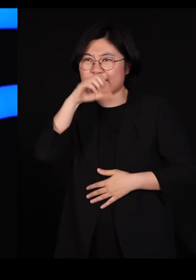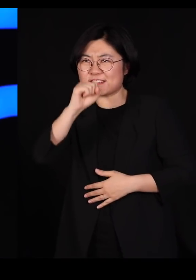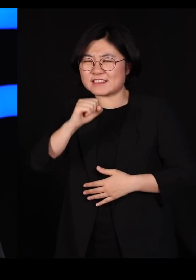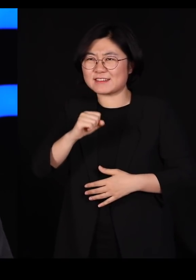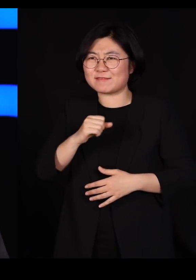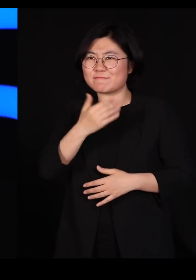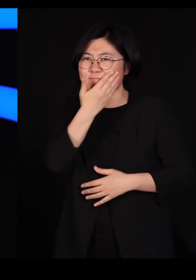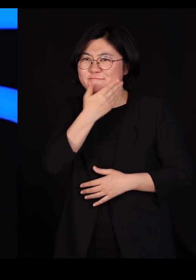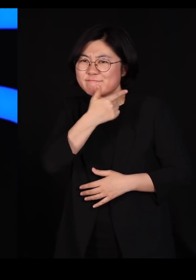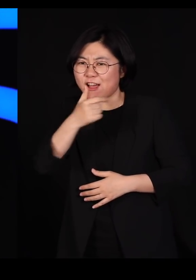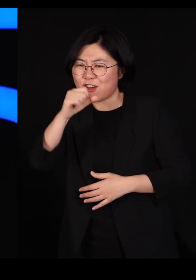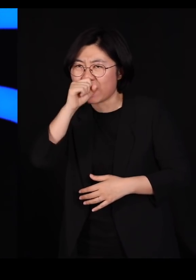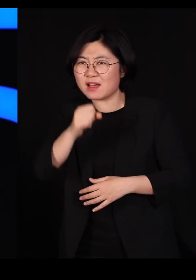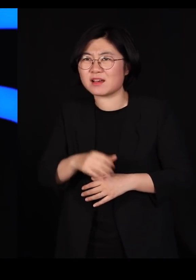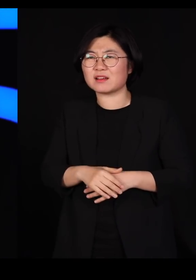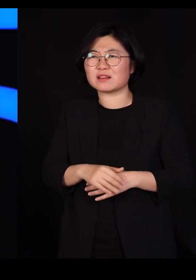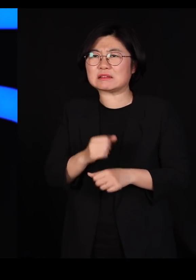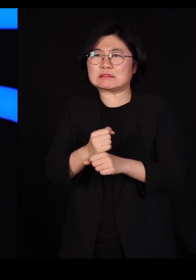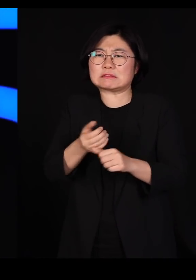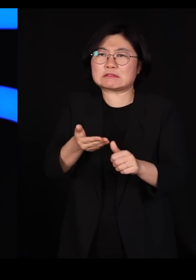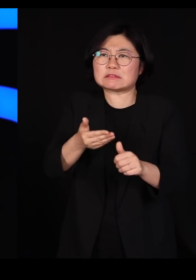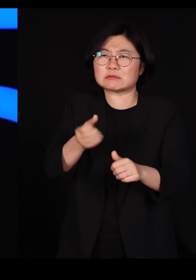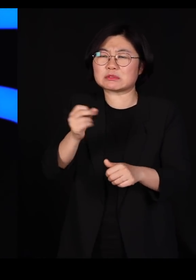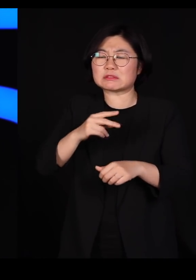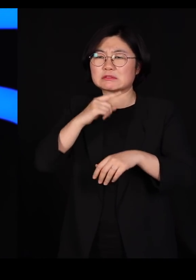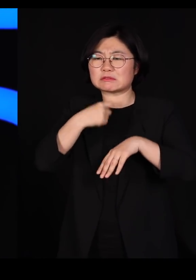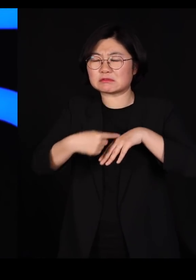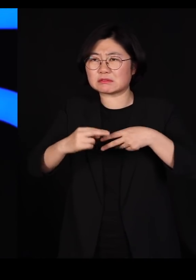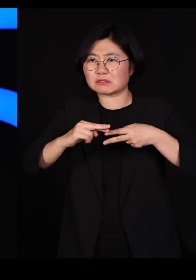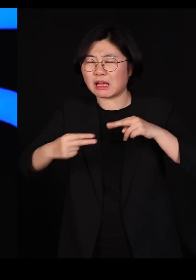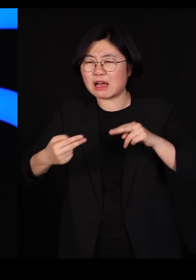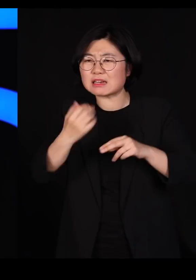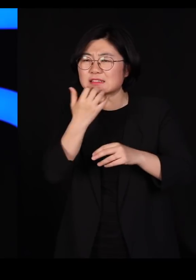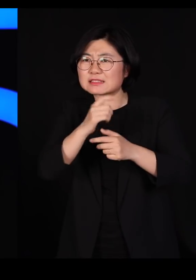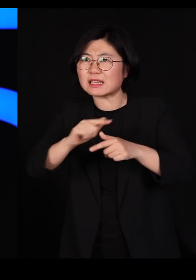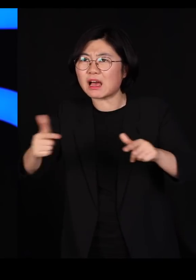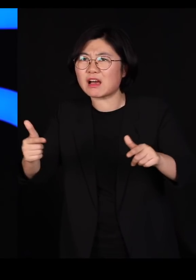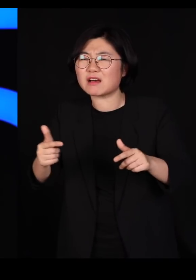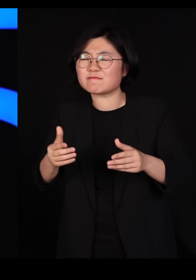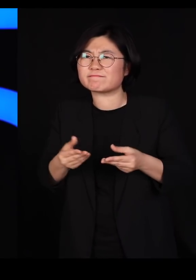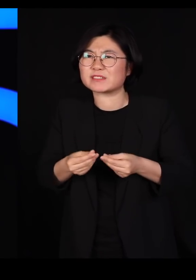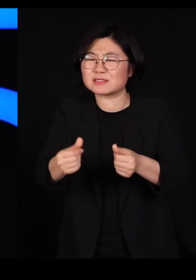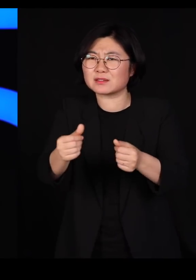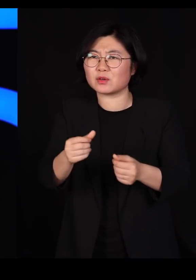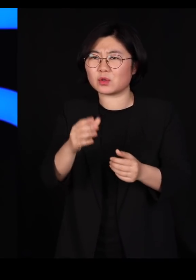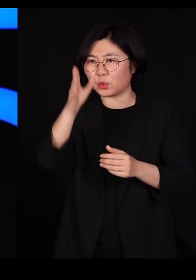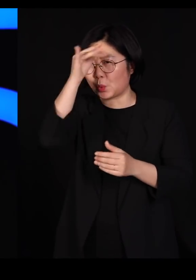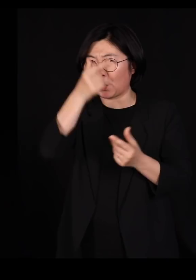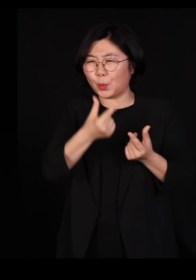유전자 다양성이 거의 사라진 복제 닭, 복제 오리같은 걸 우리가 지금 기르고 있는 겁니다